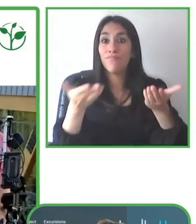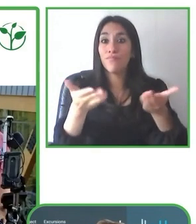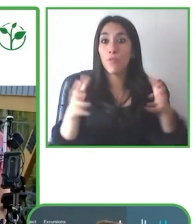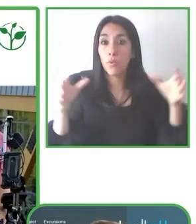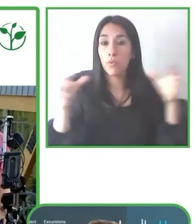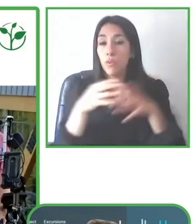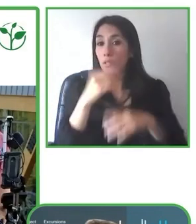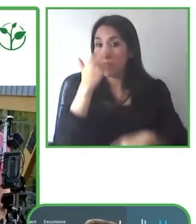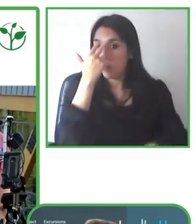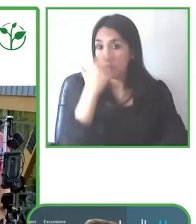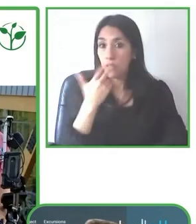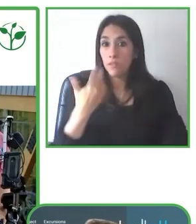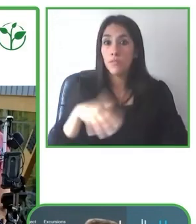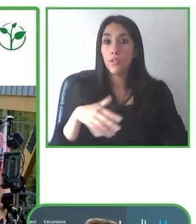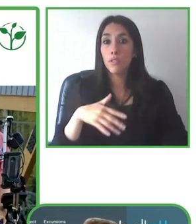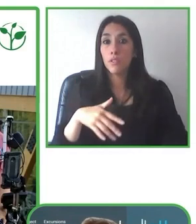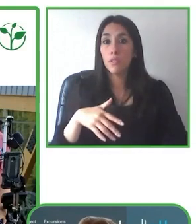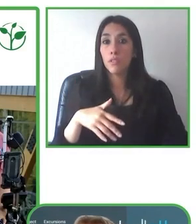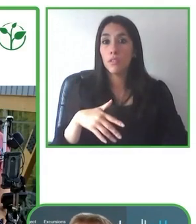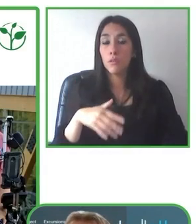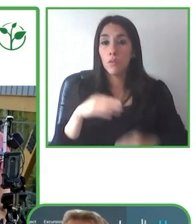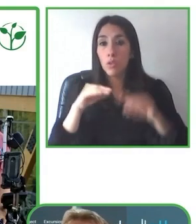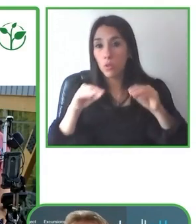Es tener siempre en mente que es una vacación.